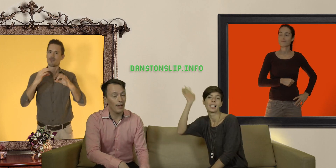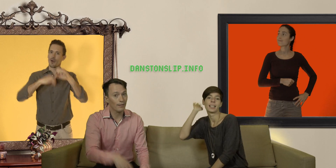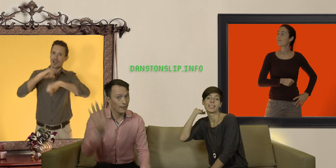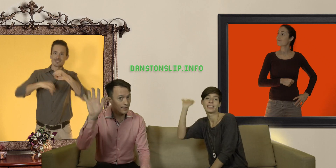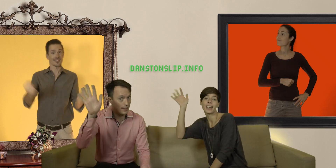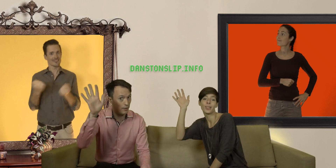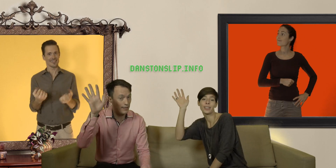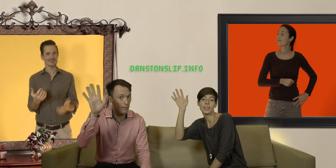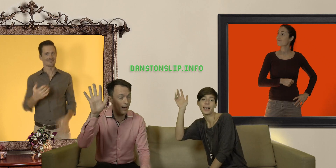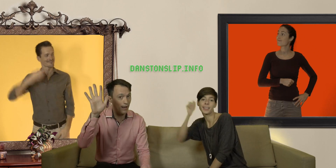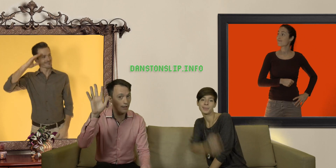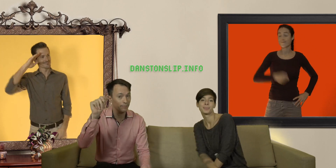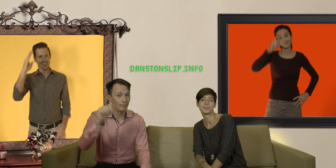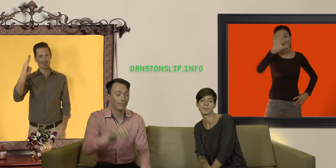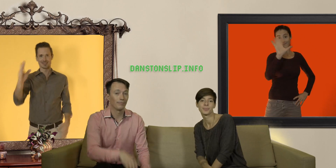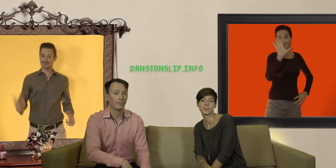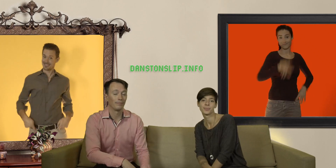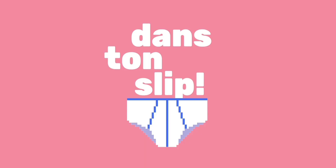d'ici là salut les Slibards !